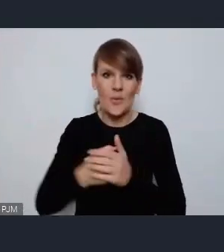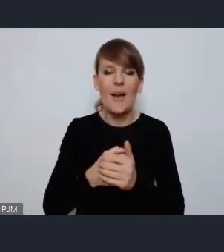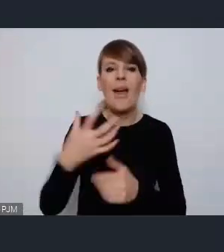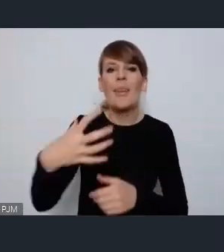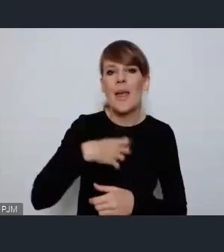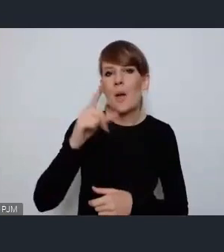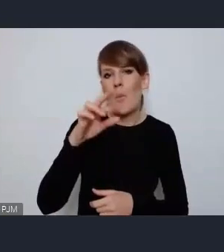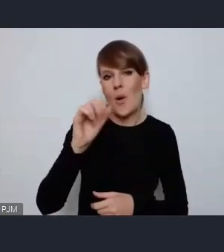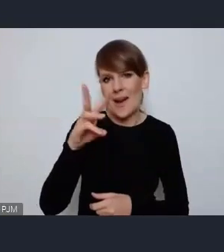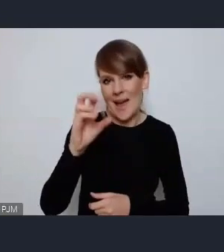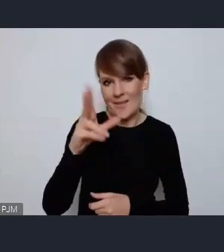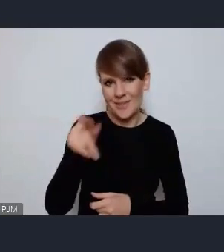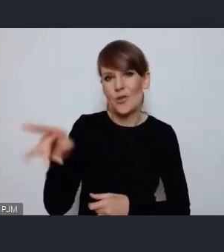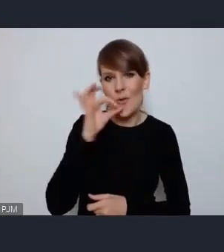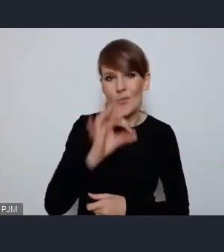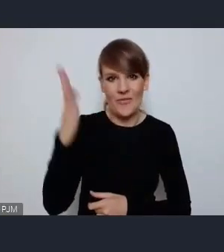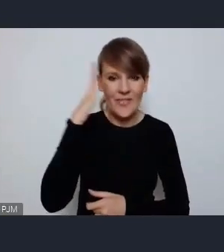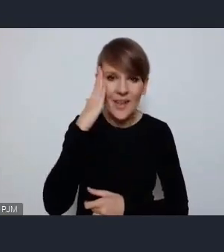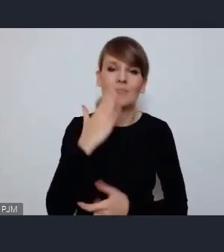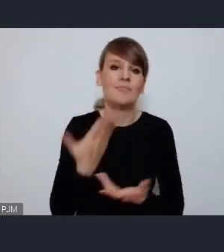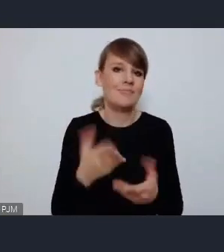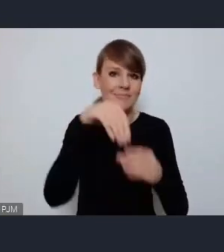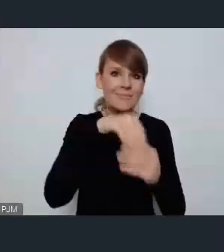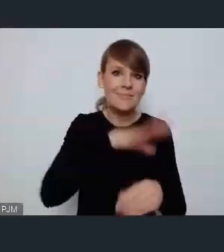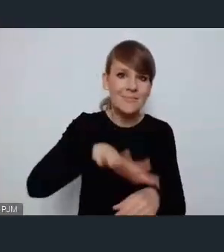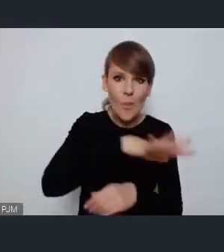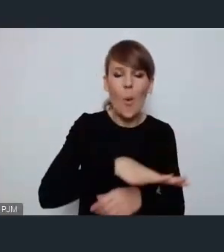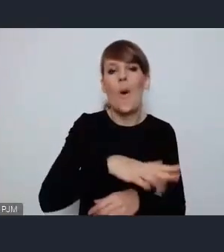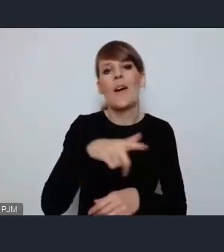Przede wszystkim obszar społeczny, środowiskowy, gospodarczy.